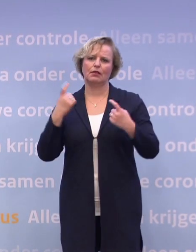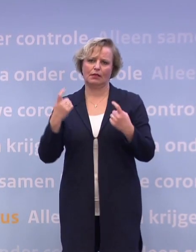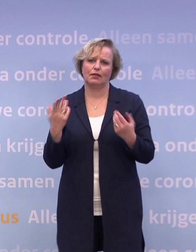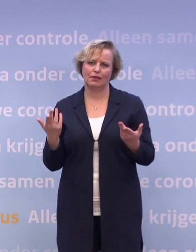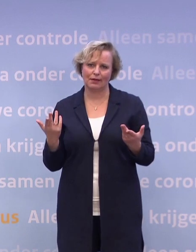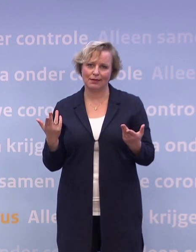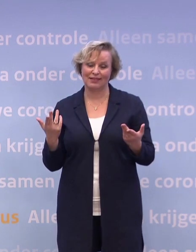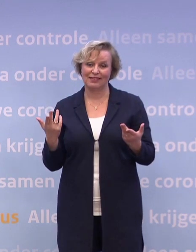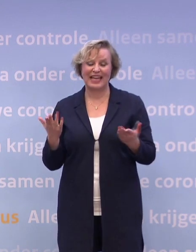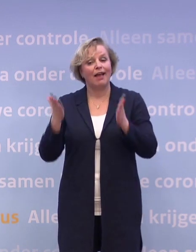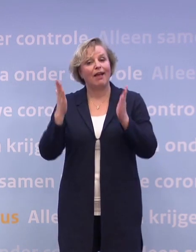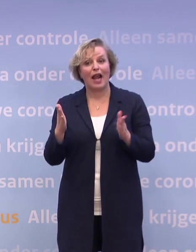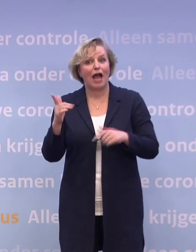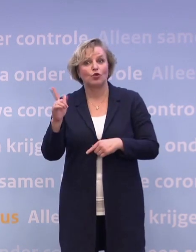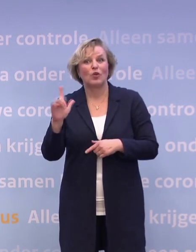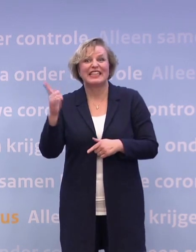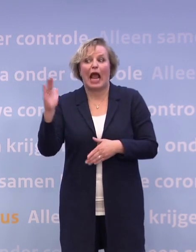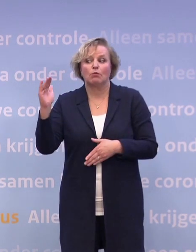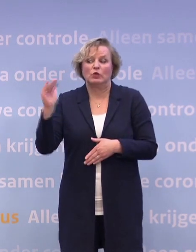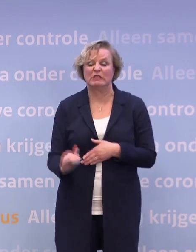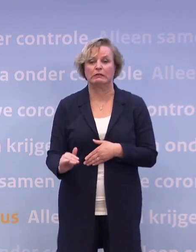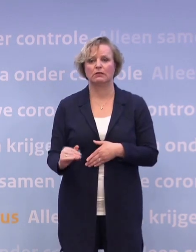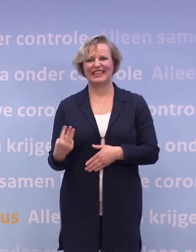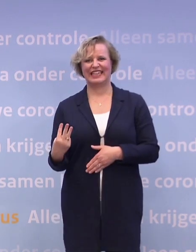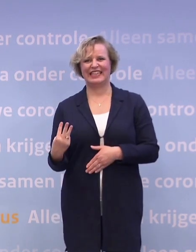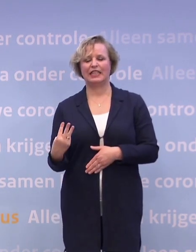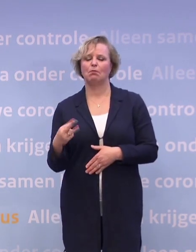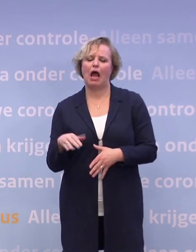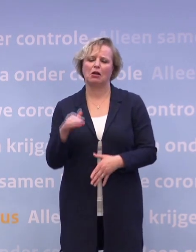Dan ben je er nog niet, eigenlijk moet je naar drie. Maar goed, met tien kan er weer iets.